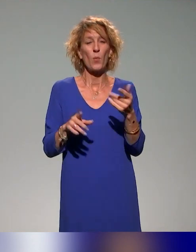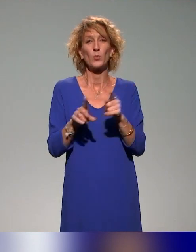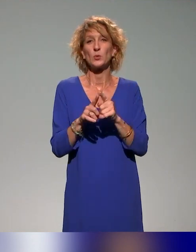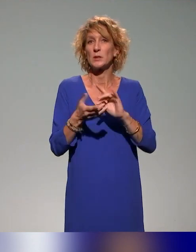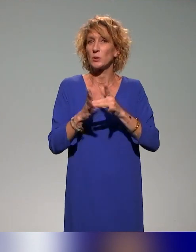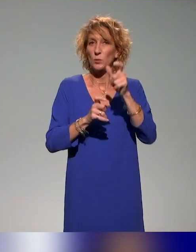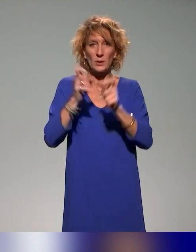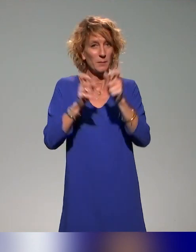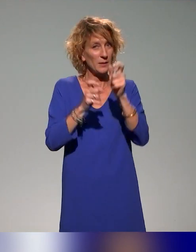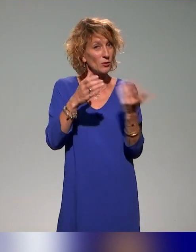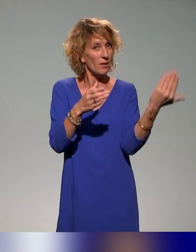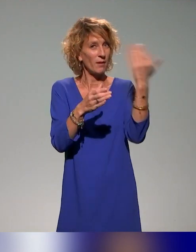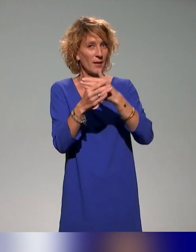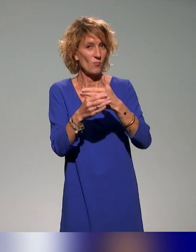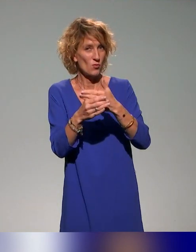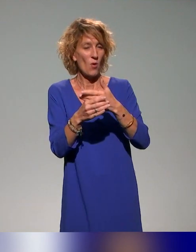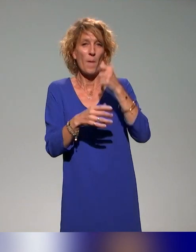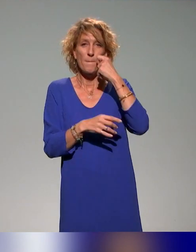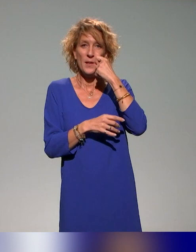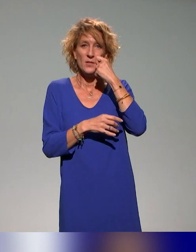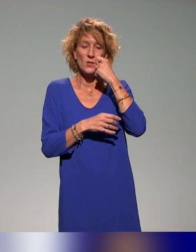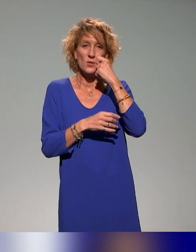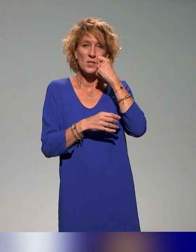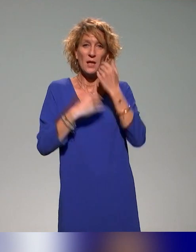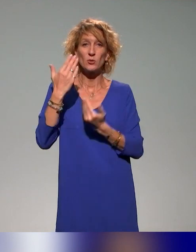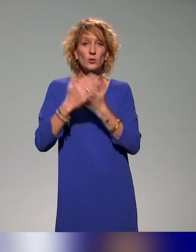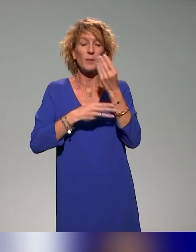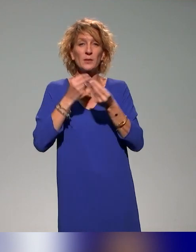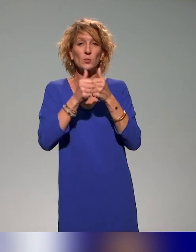les intervenants que ce soit en présentiel ce matin ou en distanciel